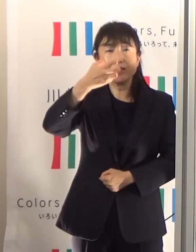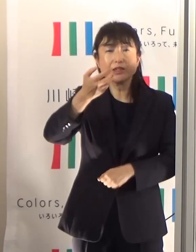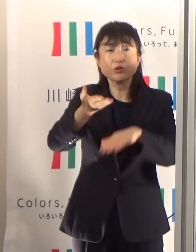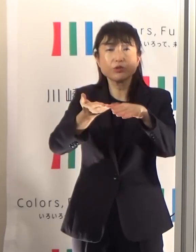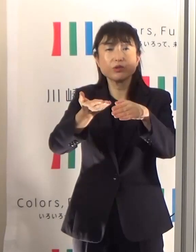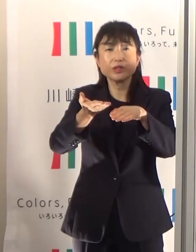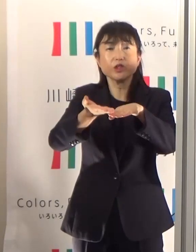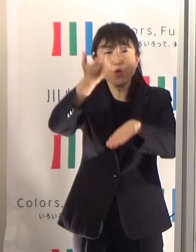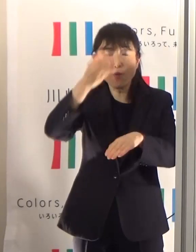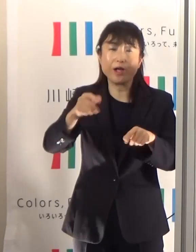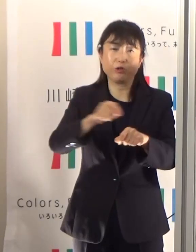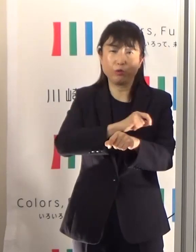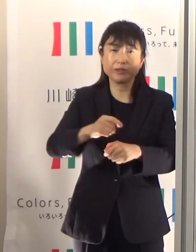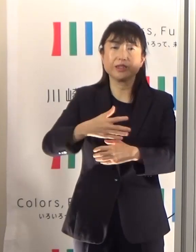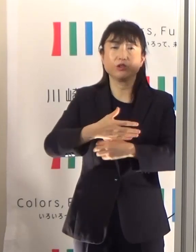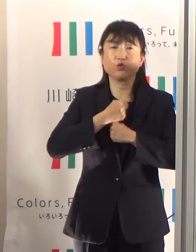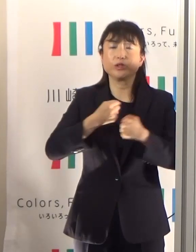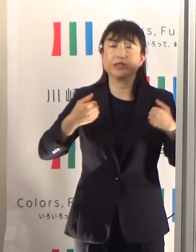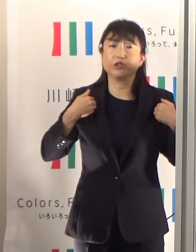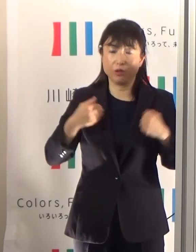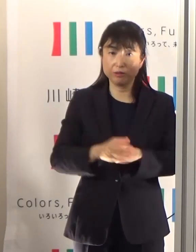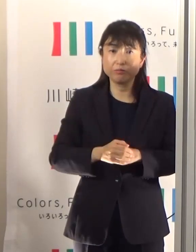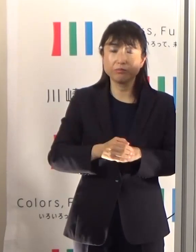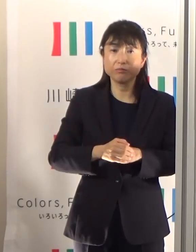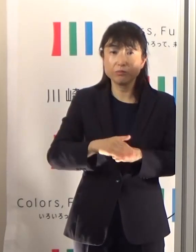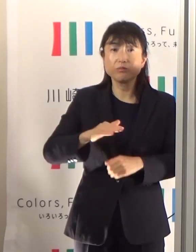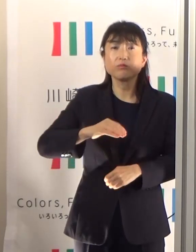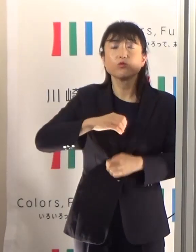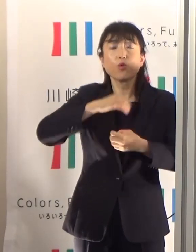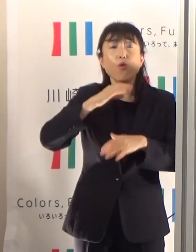高齢者の方が熱中症にかかりやすい理由いくつもありますけども